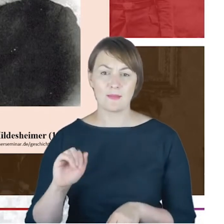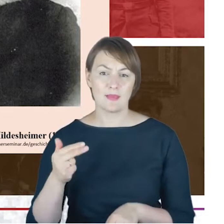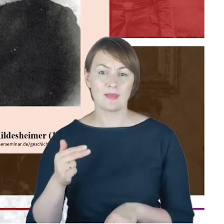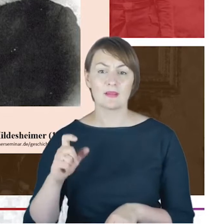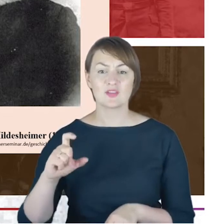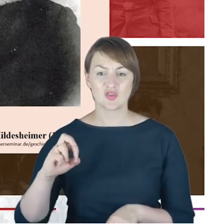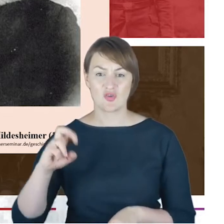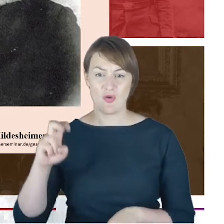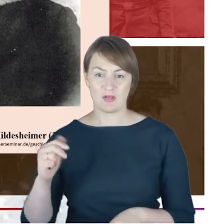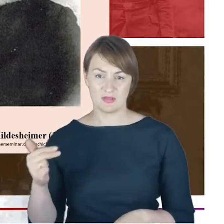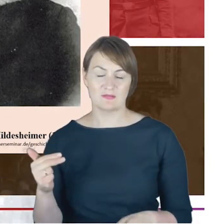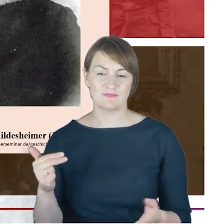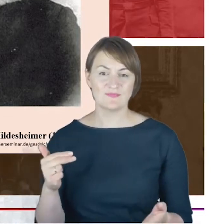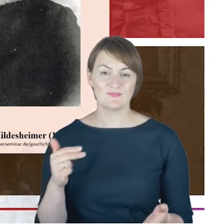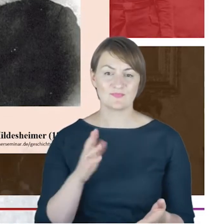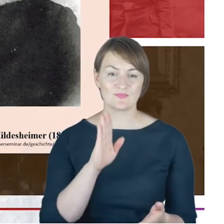Judaizm ortodoksyjny